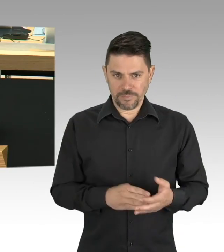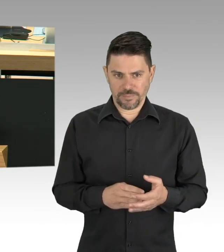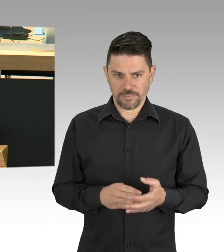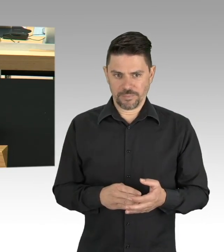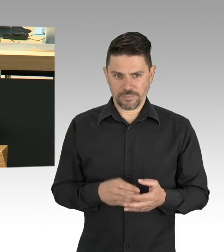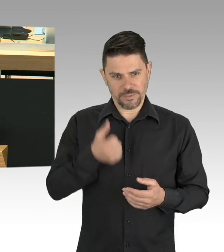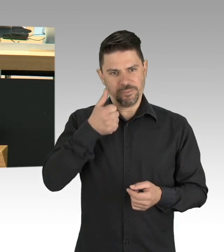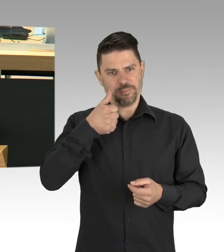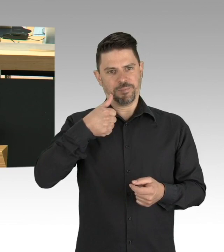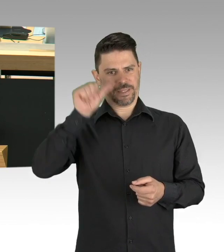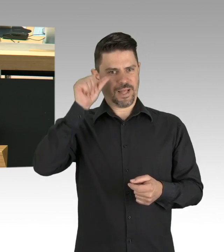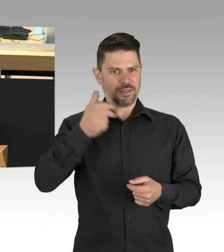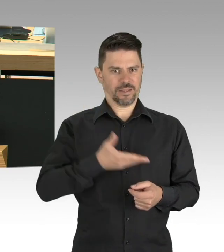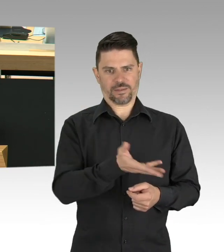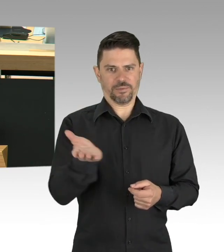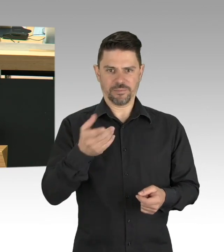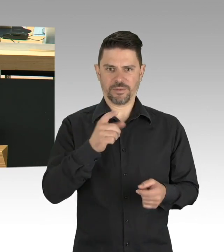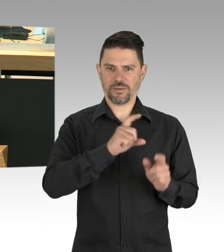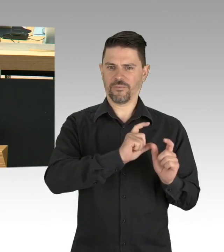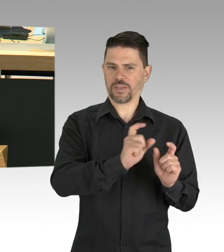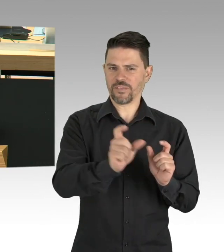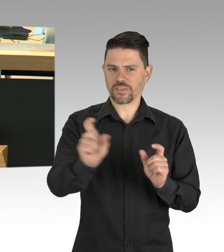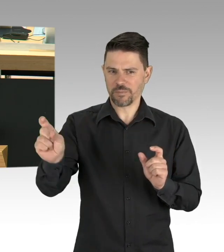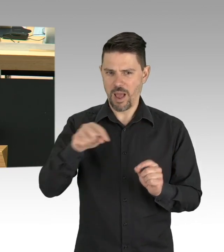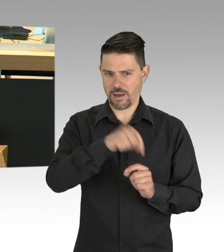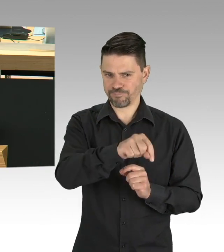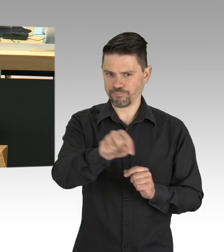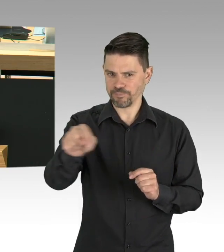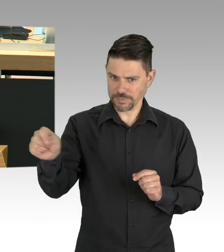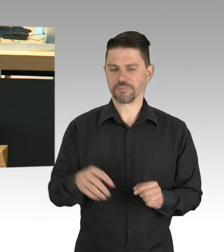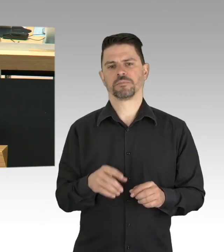Ihre eigene Arbeit im Home-Office, die Betreuung ihrer Kinder,